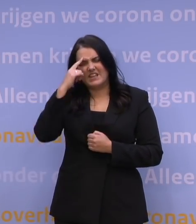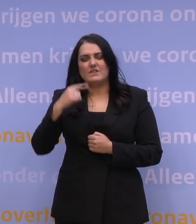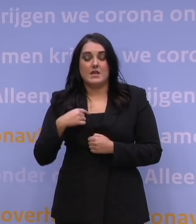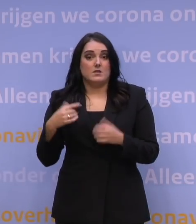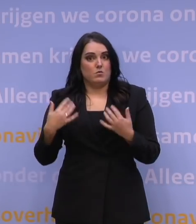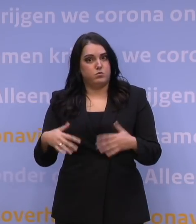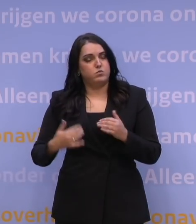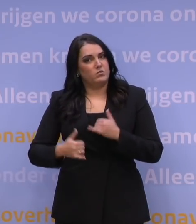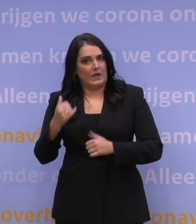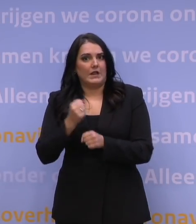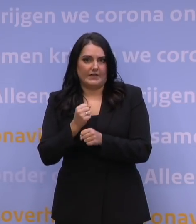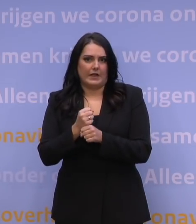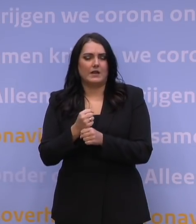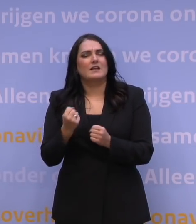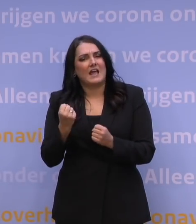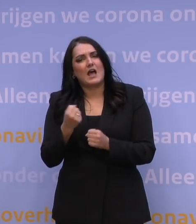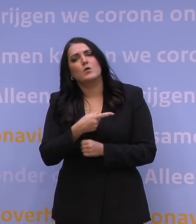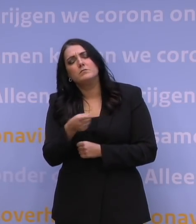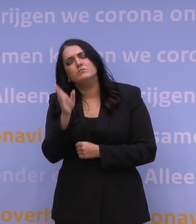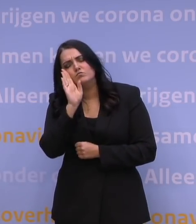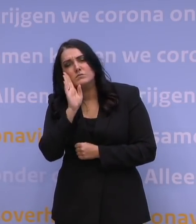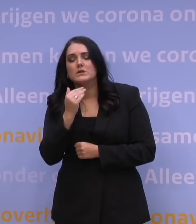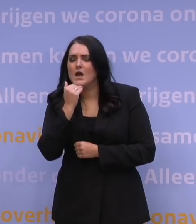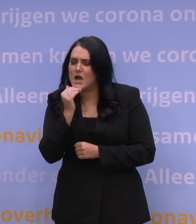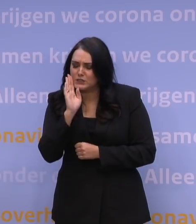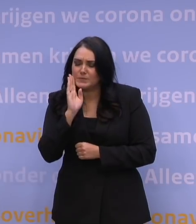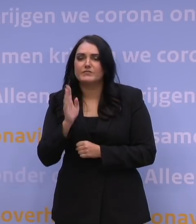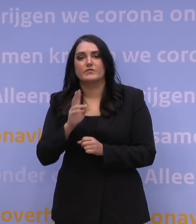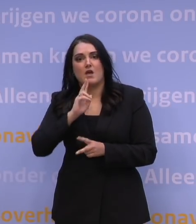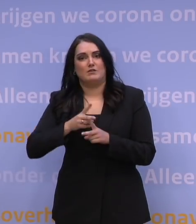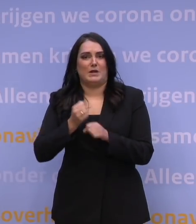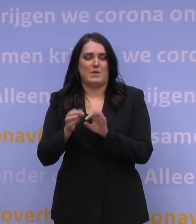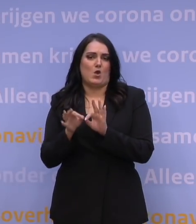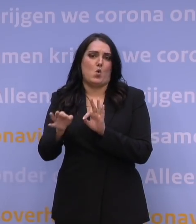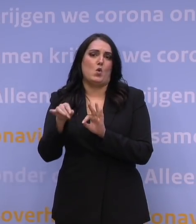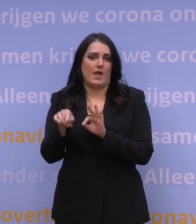En dat is ook de reden waarom ik u vraag de afspraak online te maken. Zo helpt u de GGD om deze mega-operatie